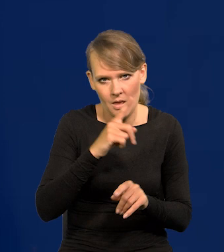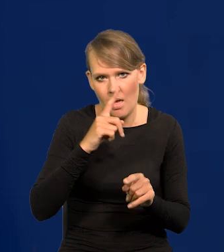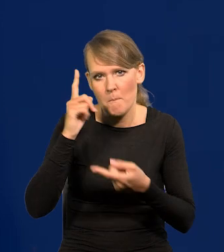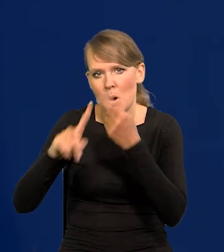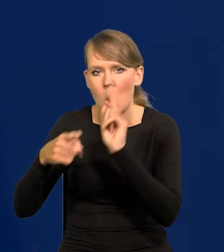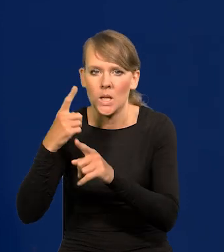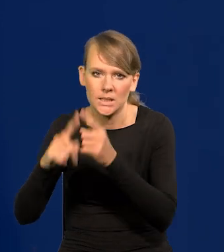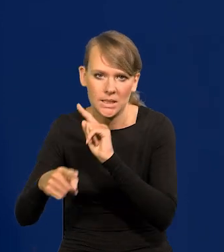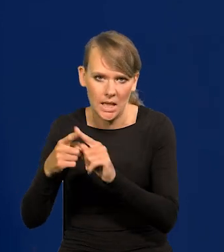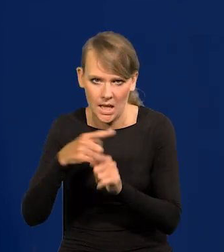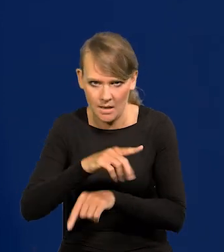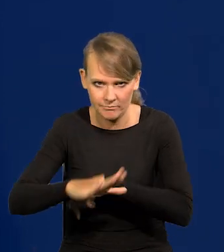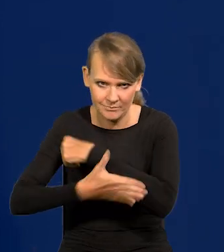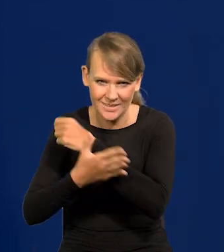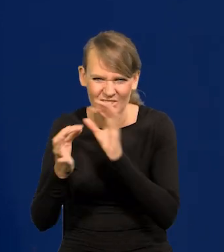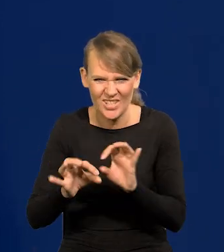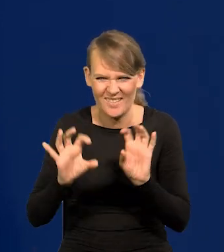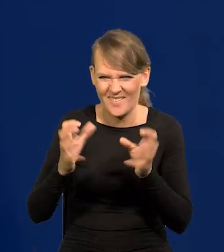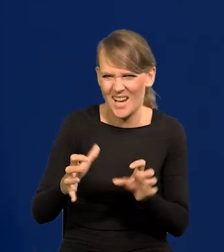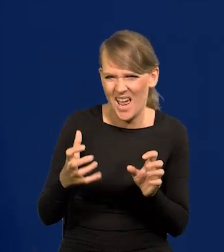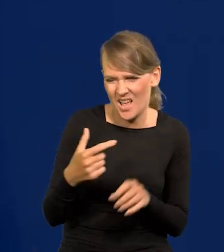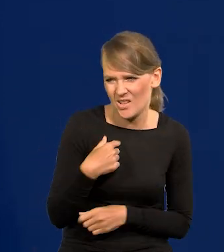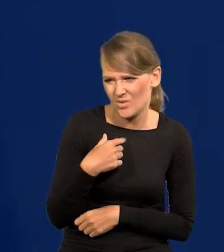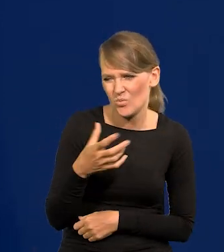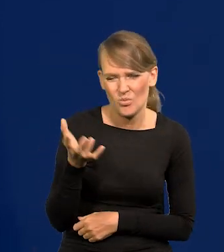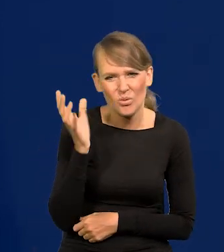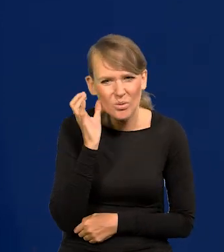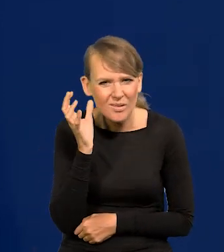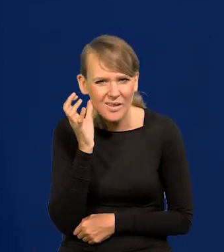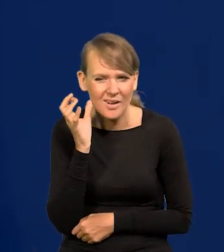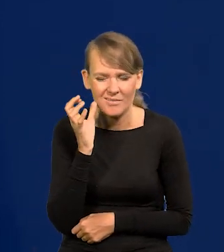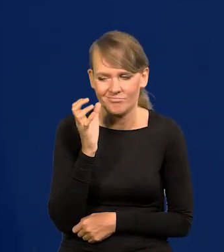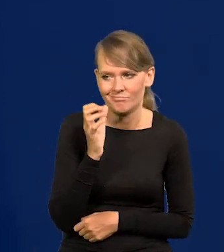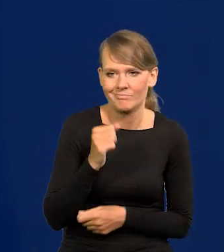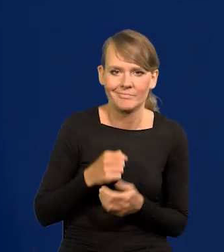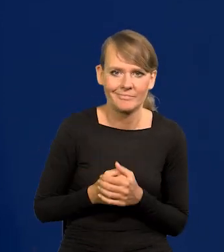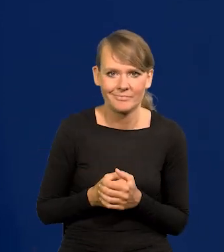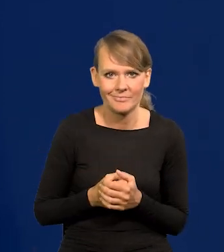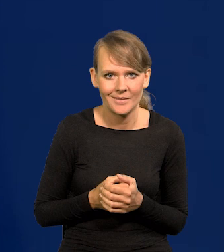Dzisiaj słyszałem w radiu jakiegoś takiego, krótko powiedzieć.